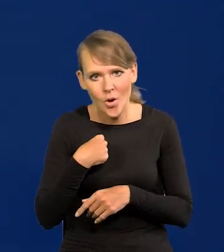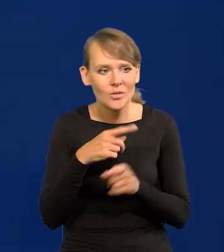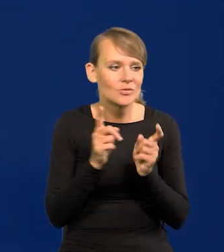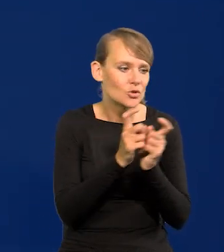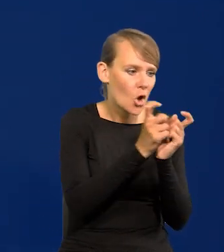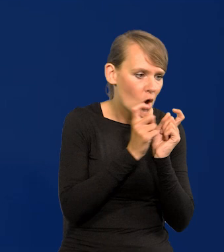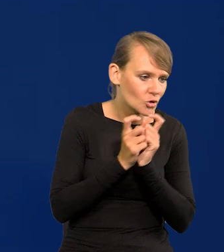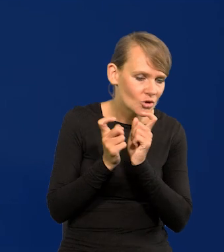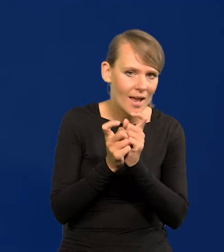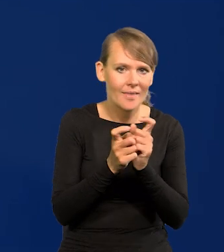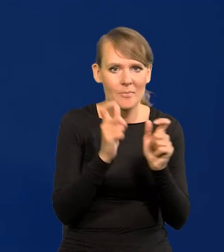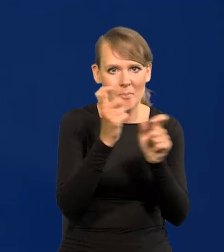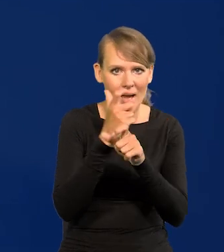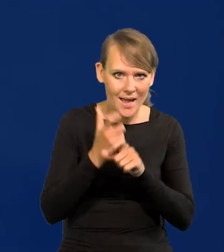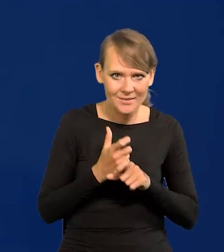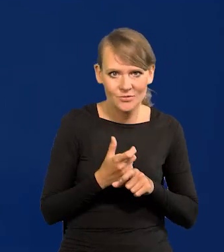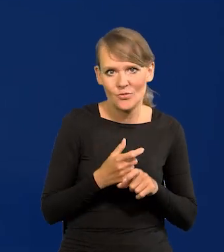i w innych krajach, bo to idzie razem.